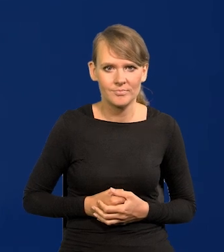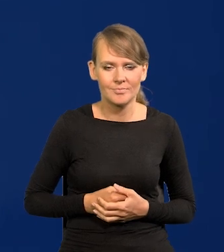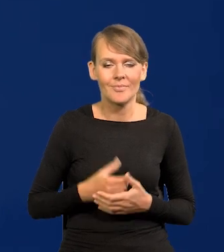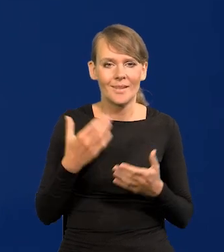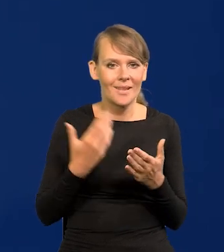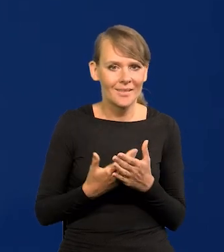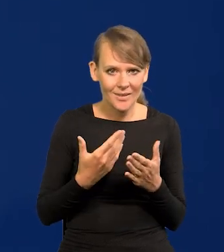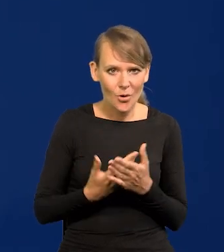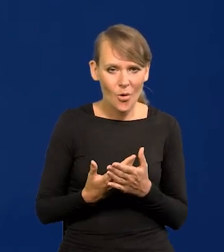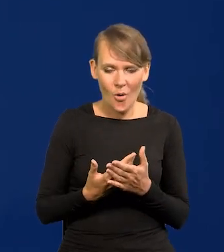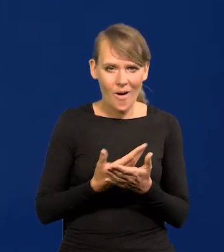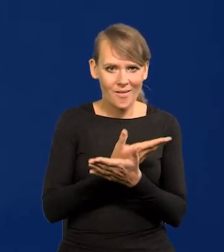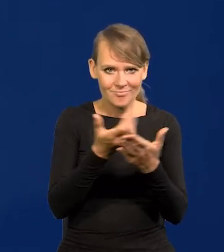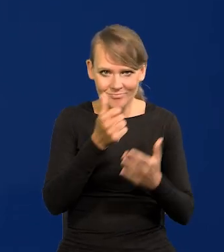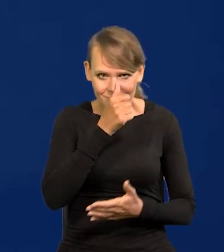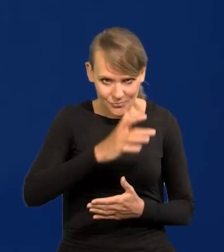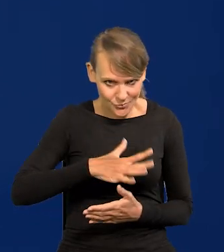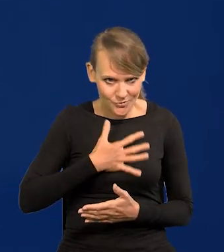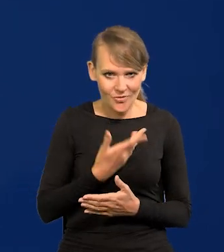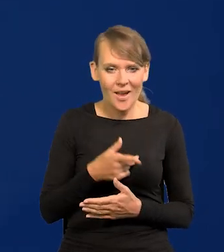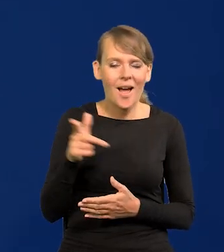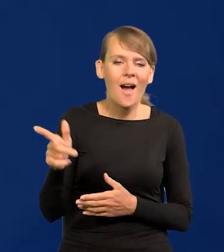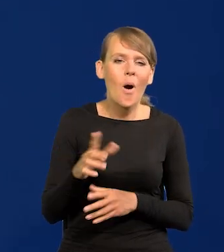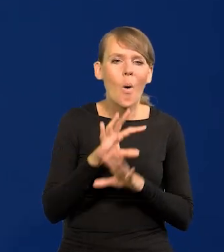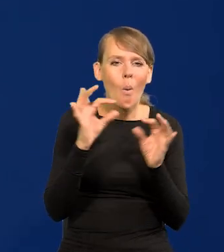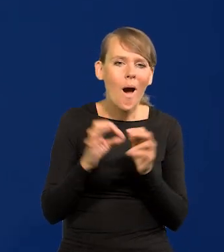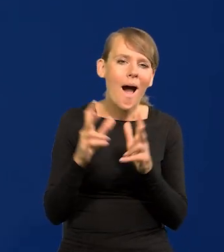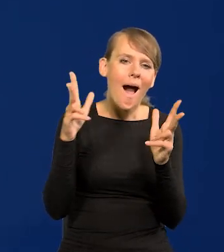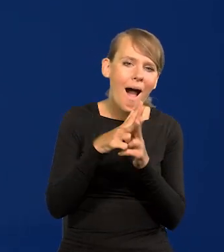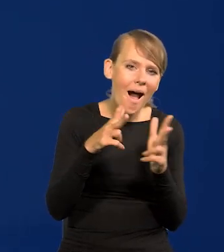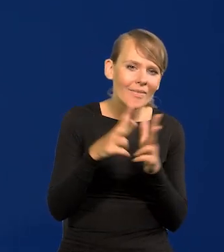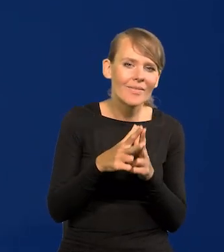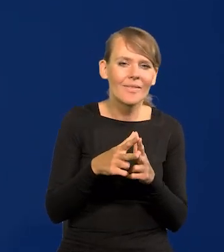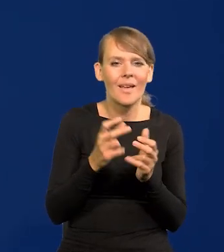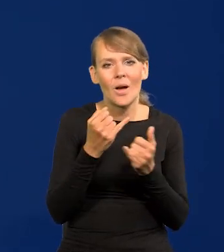Dlatego się nie zdziwcie Państwo, że ataki w ogóle jakiekolwiek merytoryczne, pseudo,